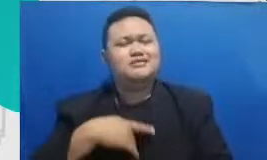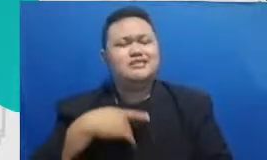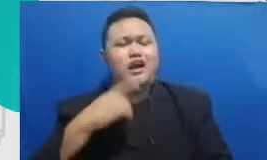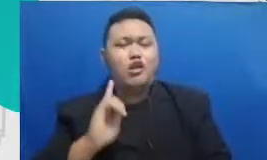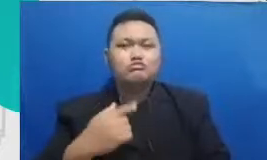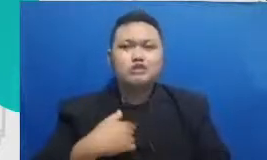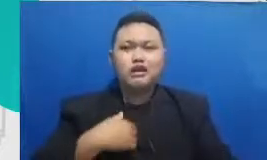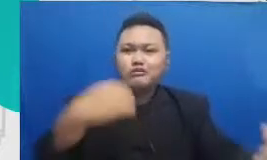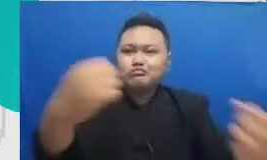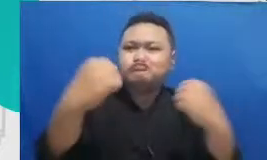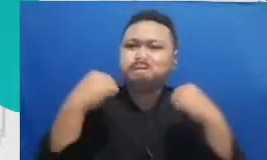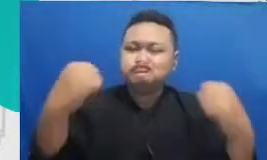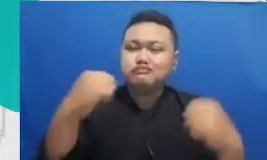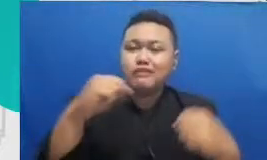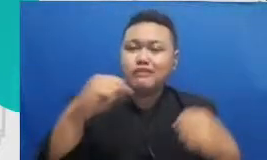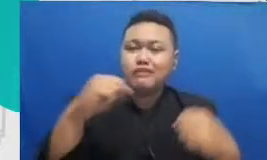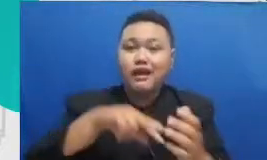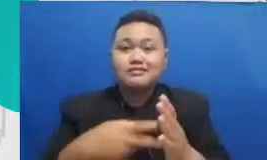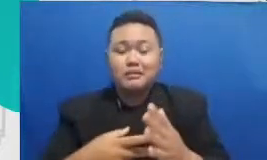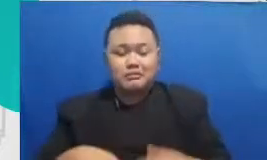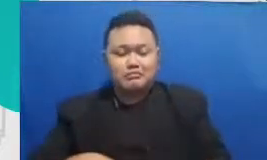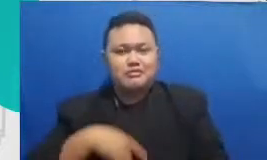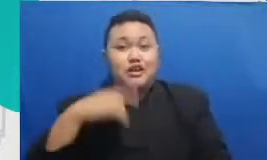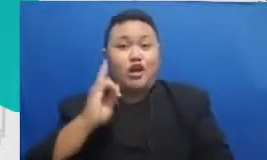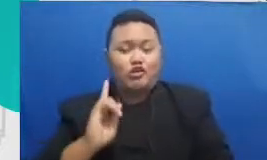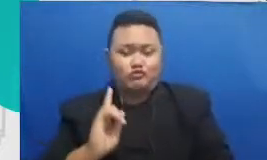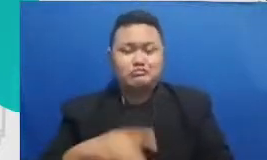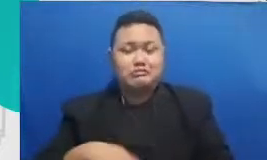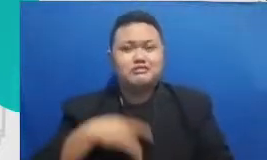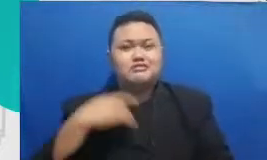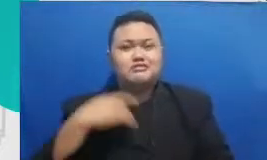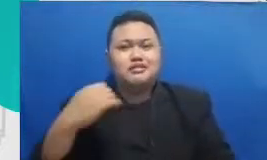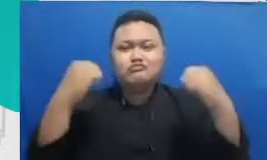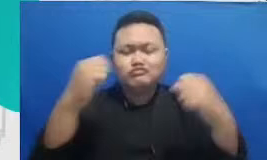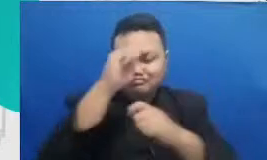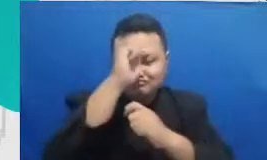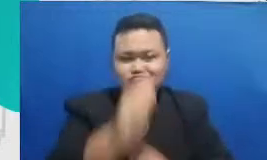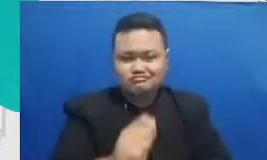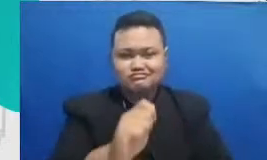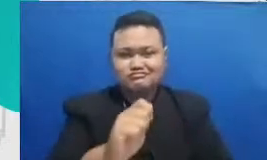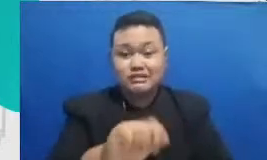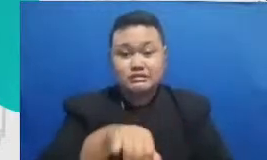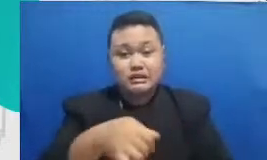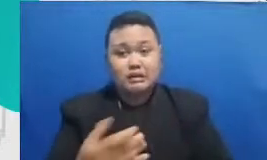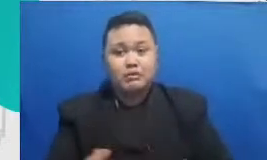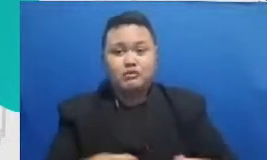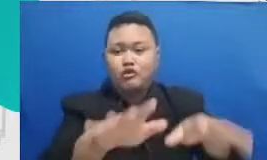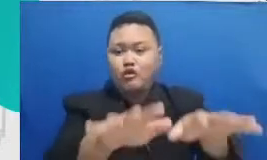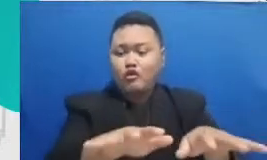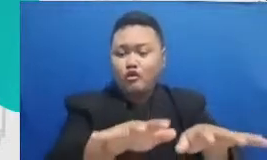mereka dirayakan Hai dihargai diakui orang-orang yang memberikan pengakuan kepada mereka di Saudi